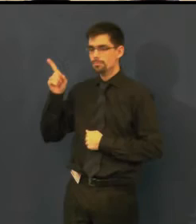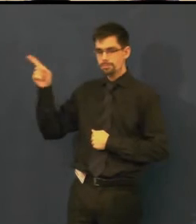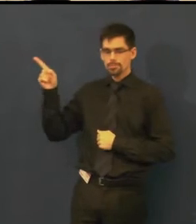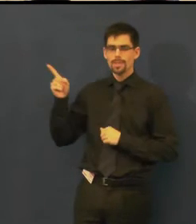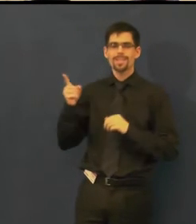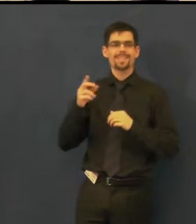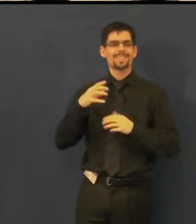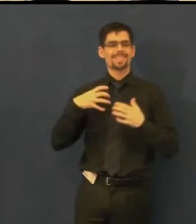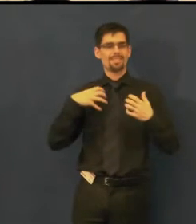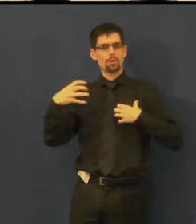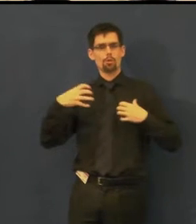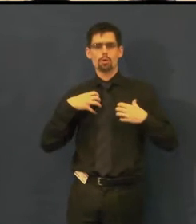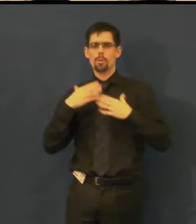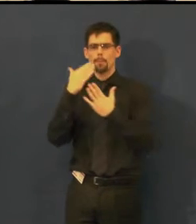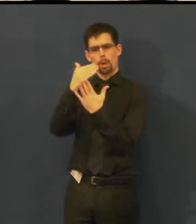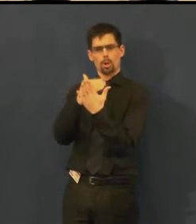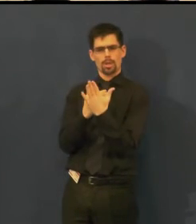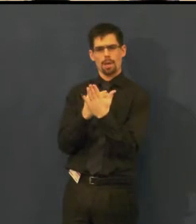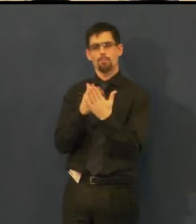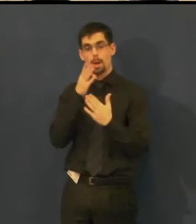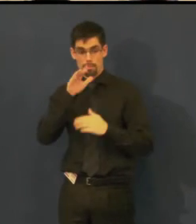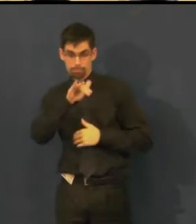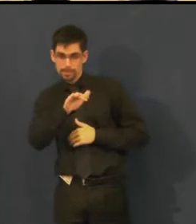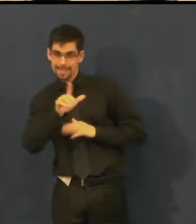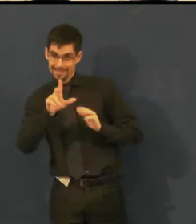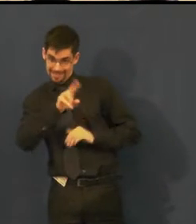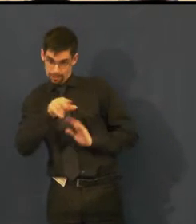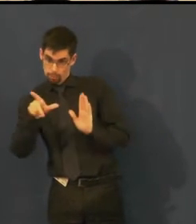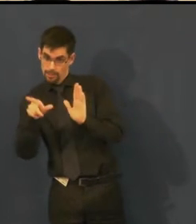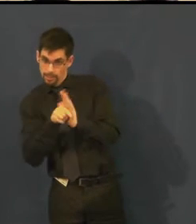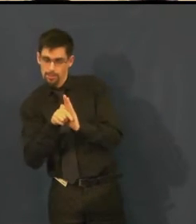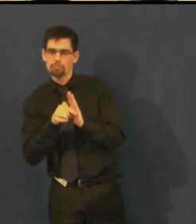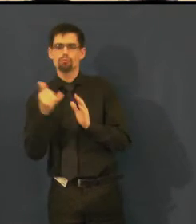je možné znát tak měsíc dopředu.